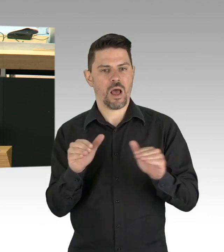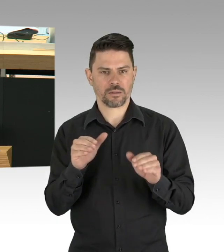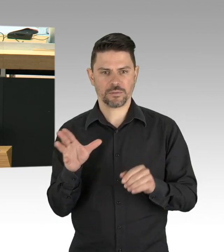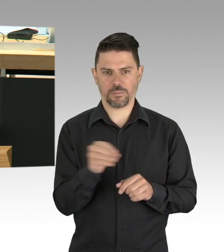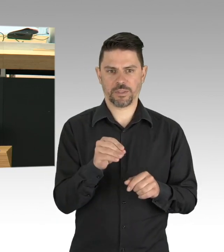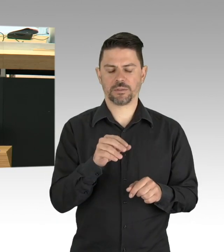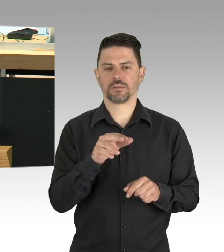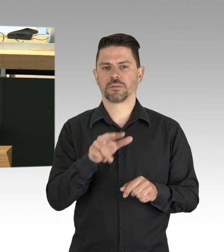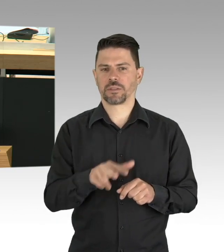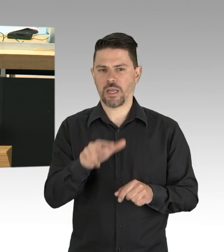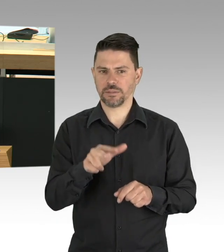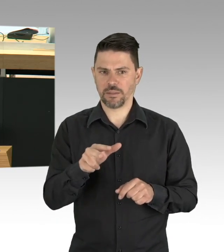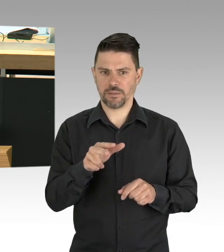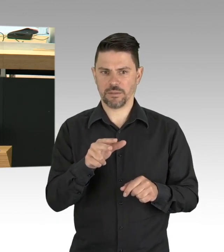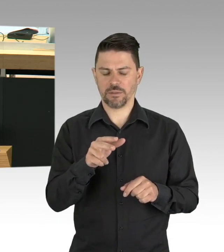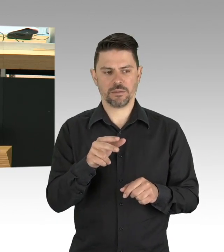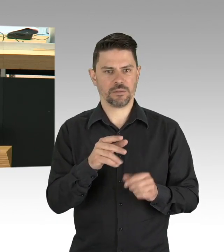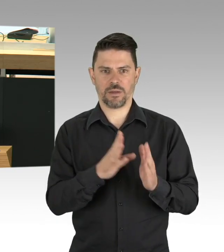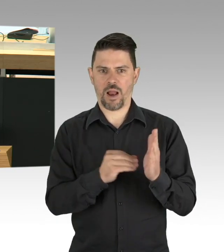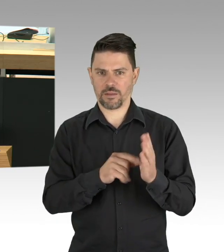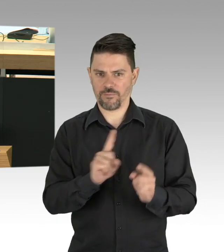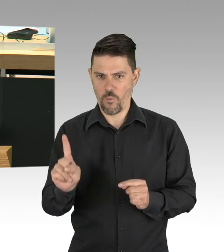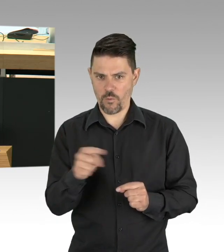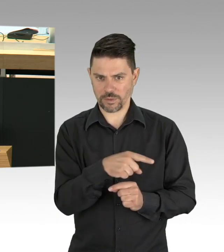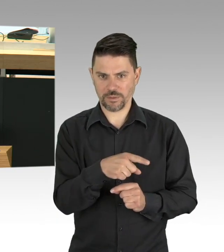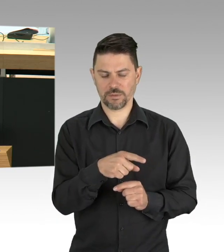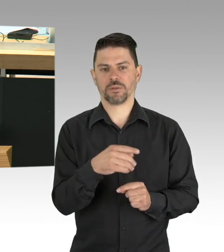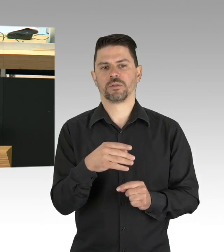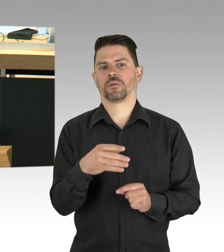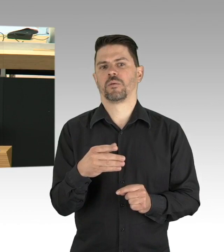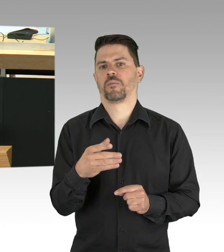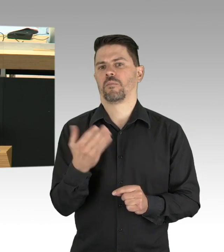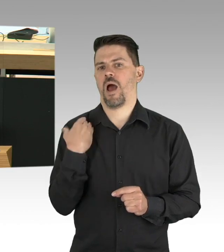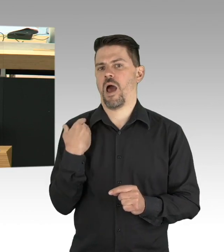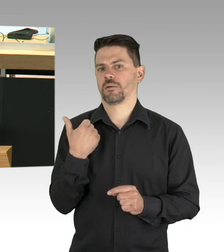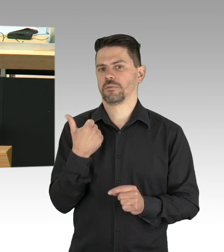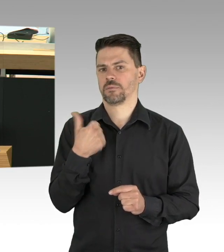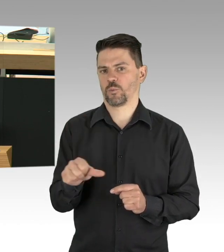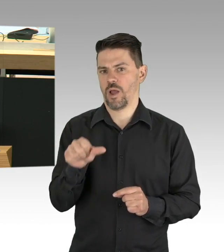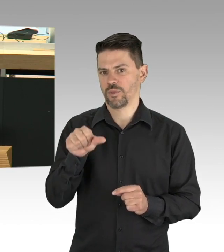da hatte eine Berlin eine Fallzahl von 48 an COVID-19-Erkrankten, allerdings eine Verdopplungsrate von 2 bis 3 Tagen,